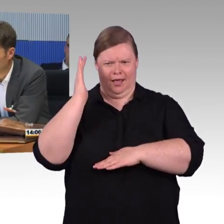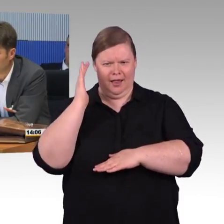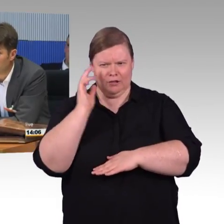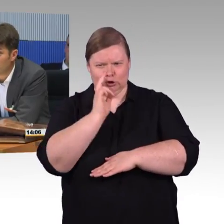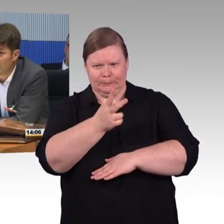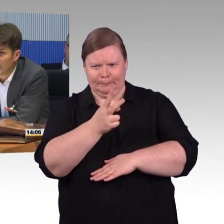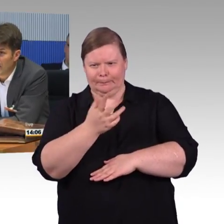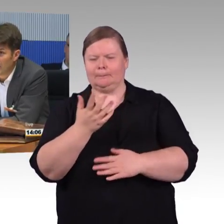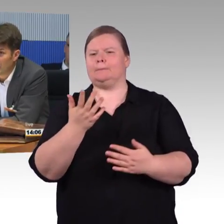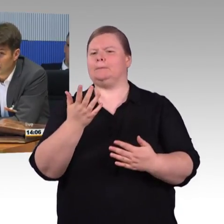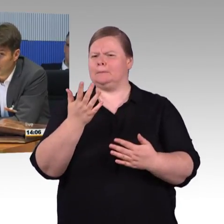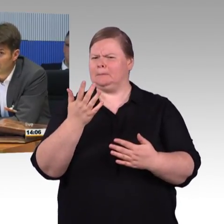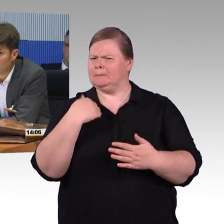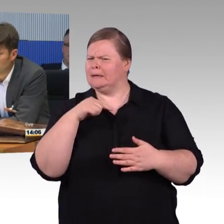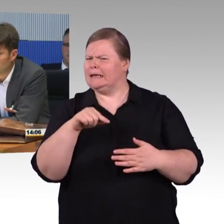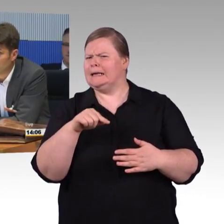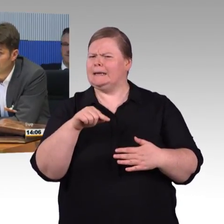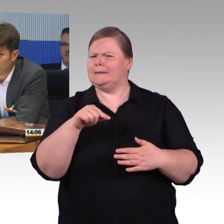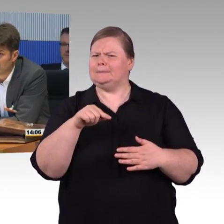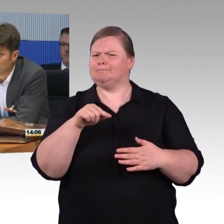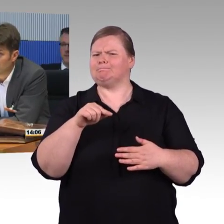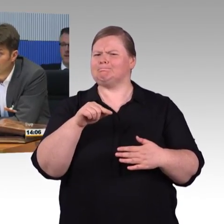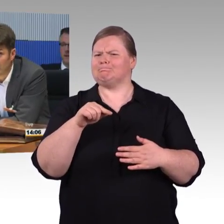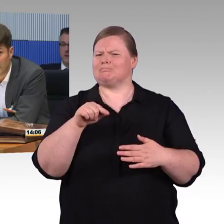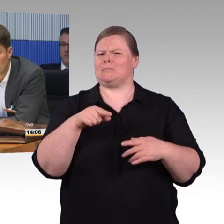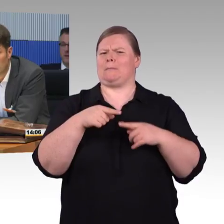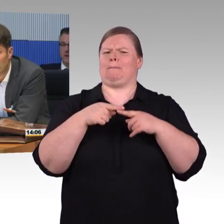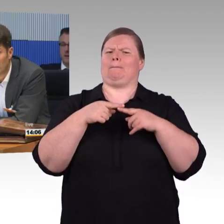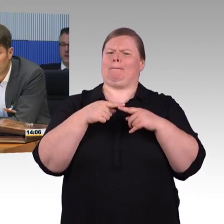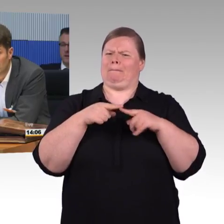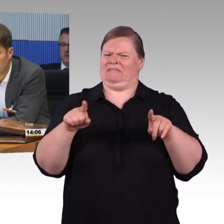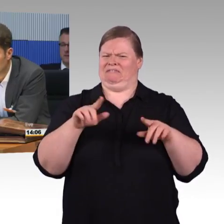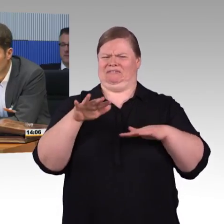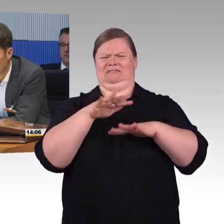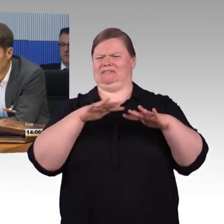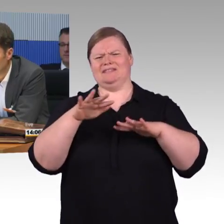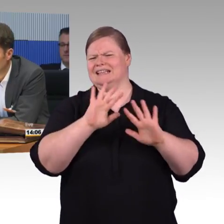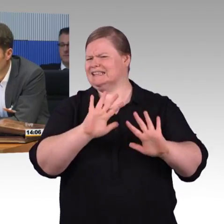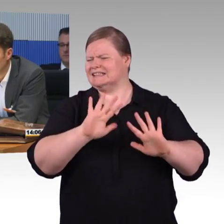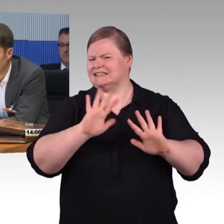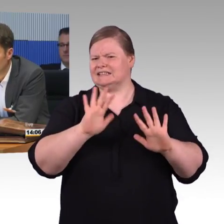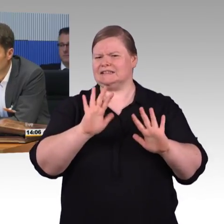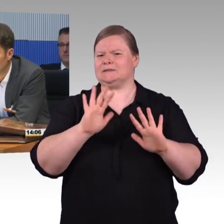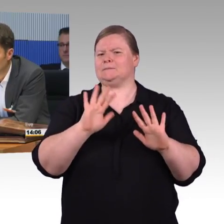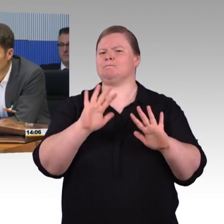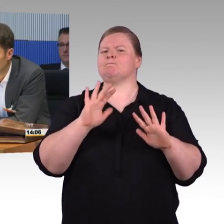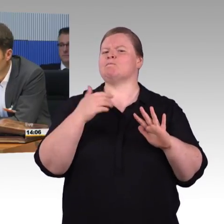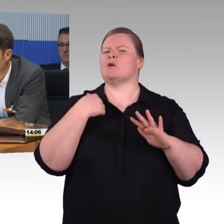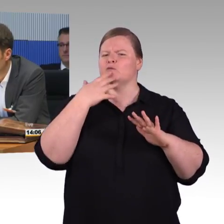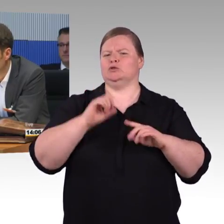das ist mein Vater und ich bin Experte für nachhaltige Mobilität und auch an der Technischen Hochschule Ingolstadt und dachte,